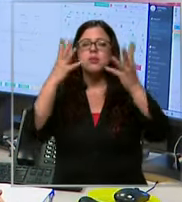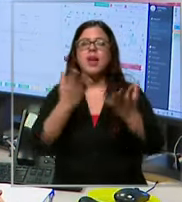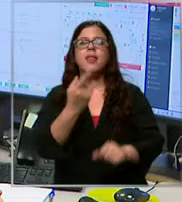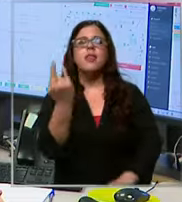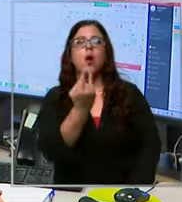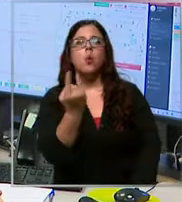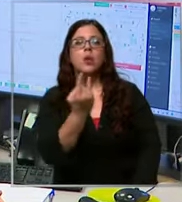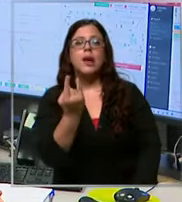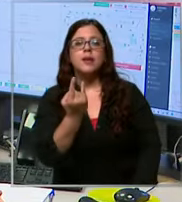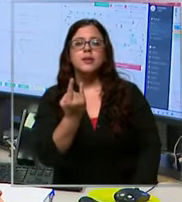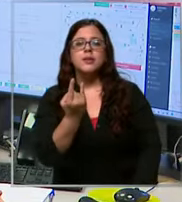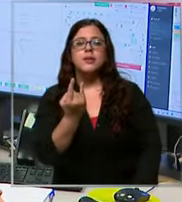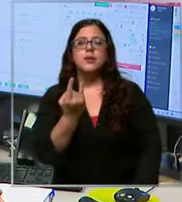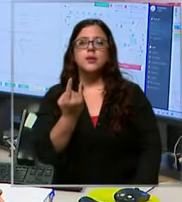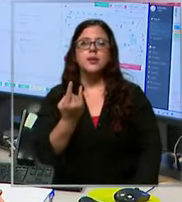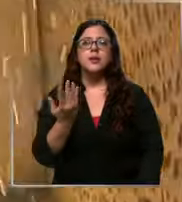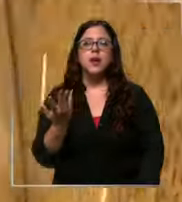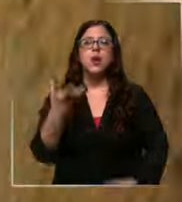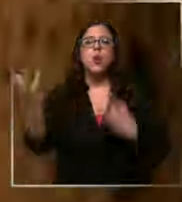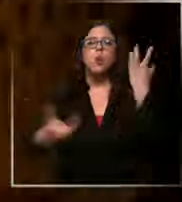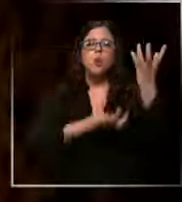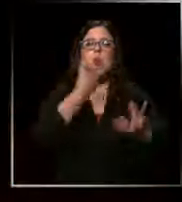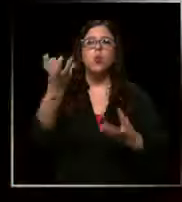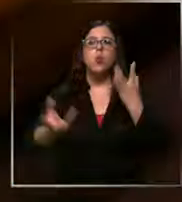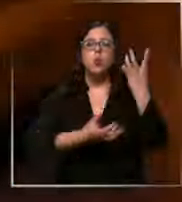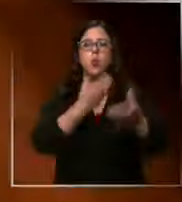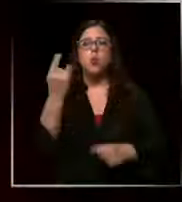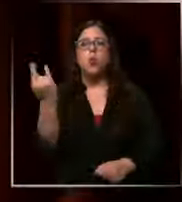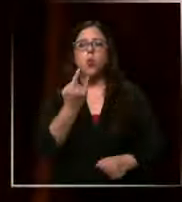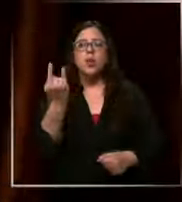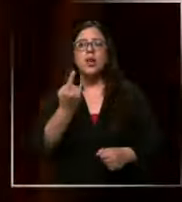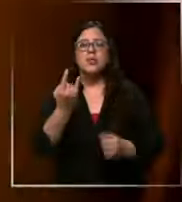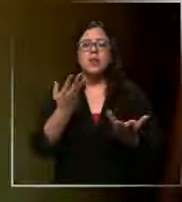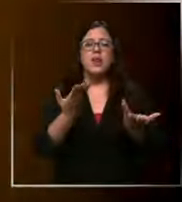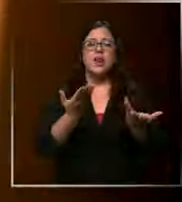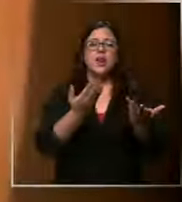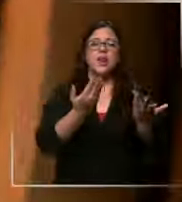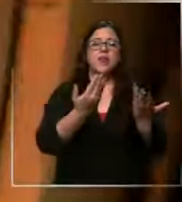que tienen que ver con con fuego con emergencias de estructurales y también